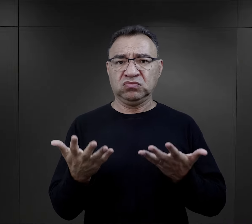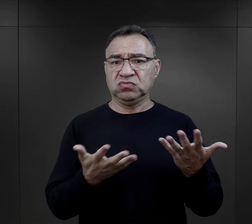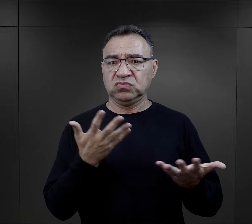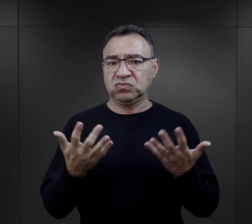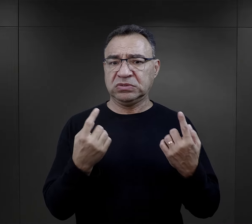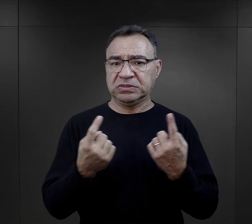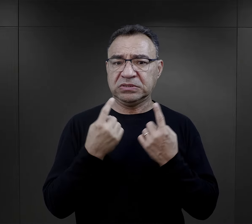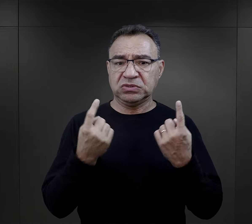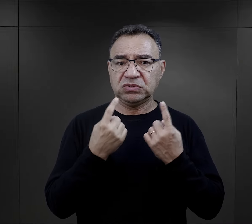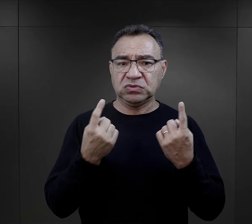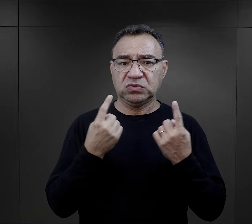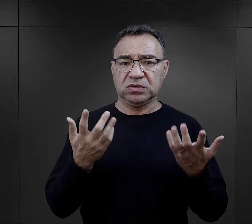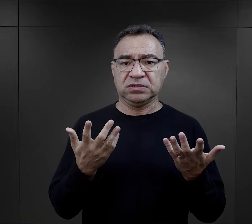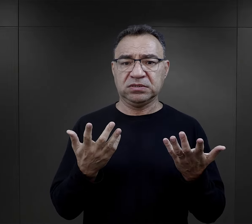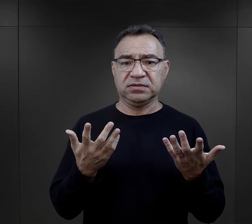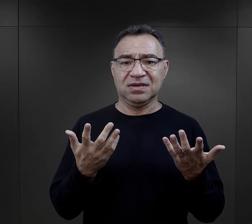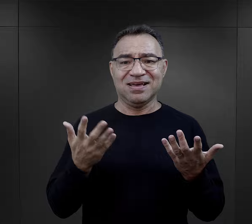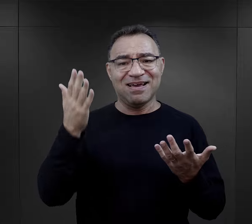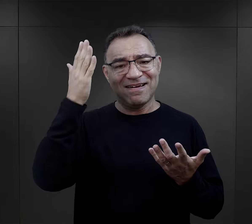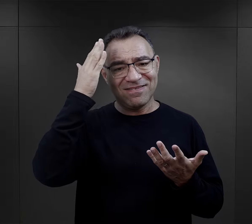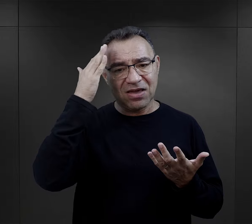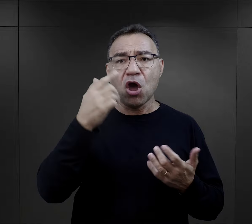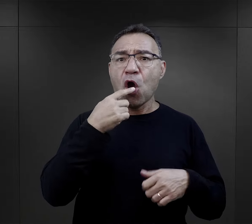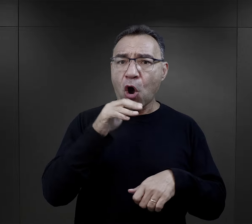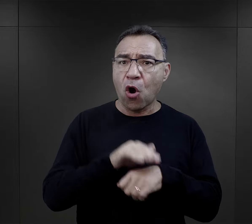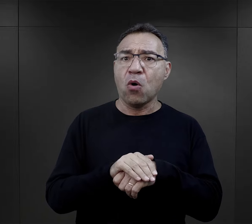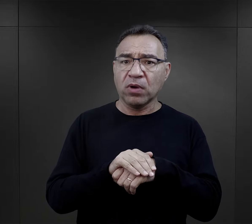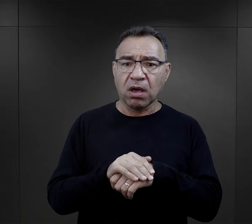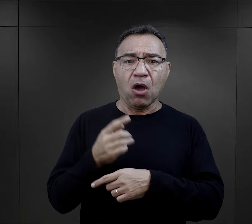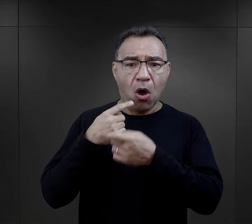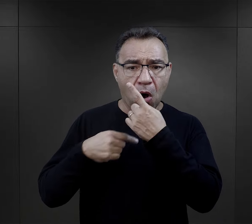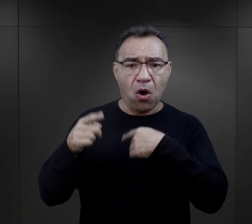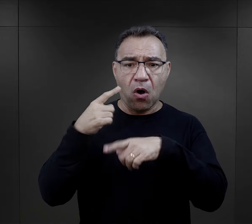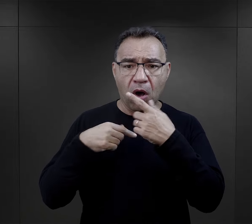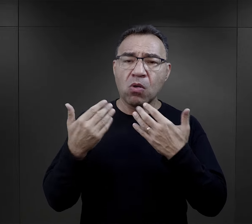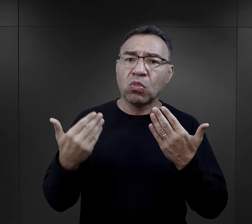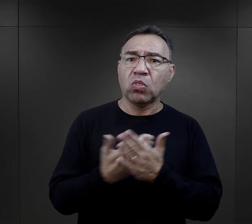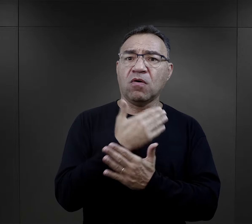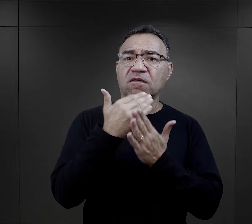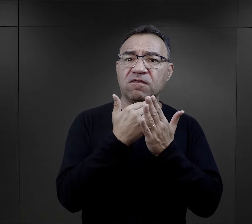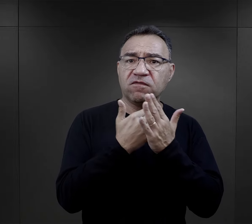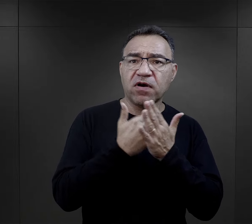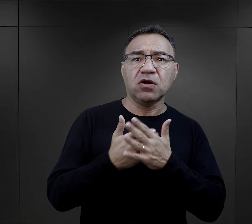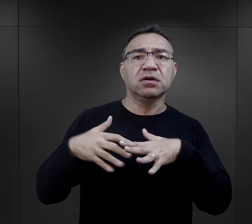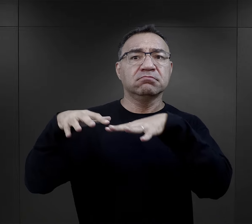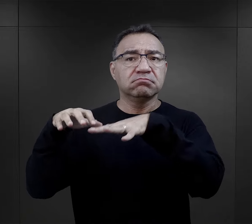całej sytuacji w momencie kiedy obiecano im nowe warunki osiedlenia